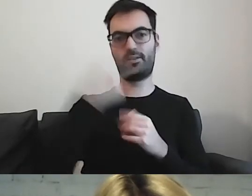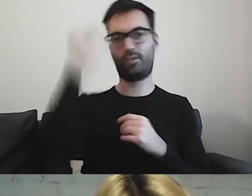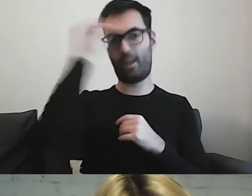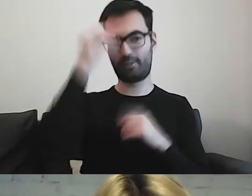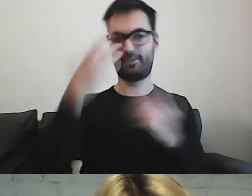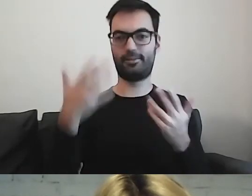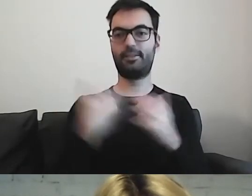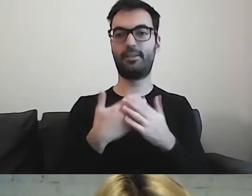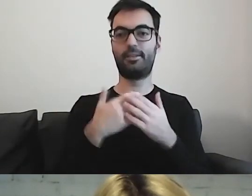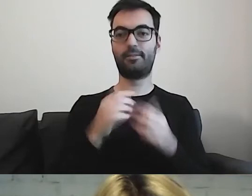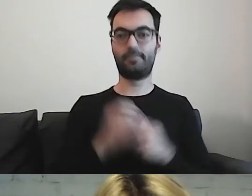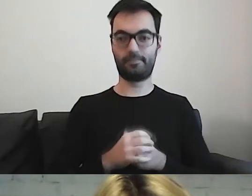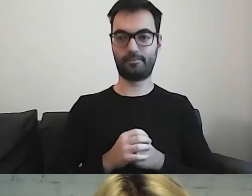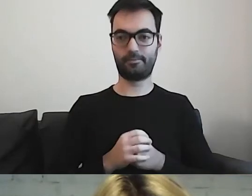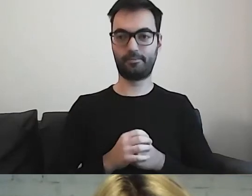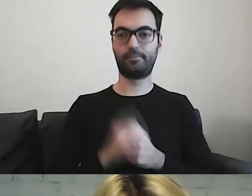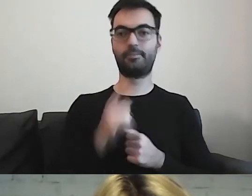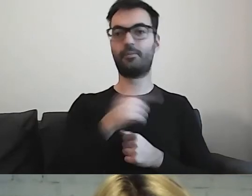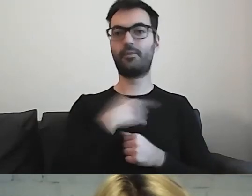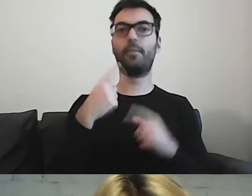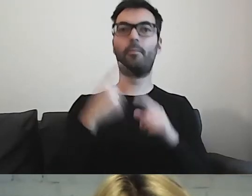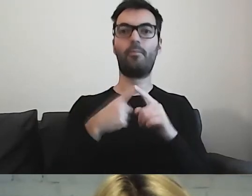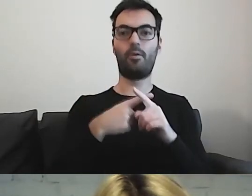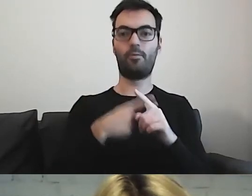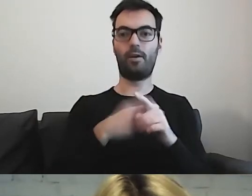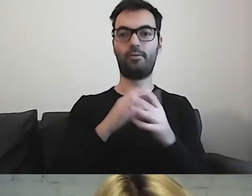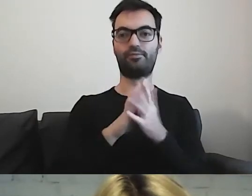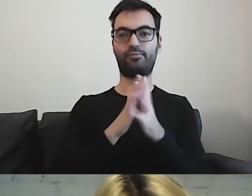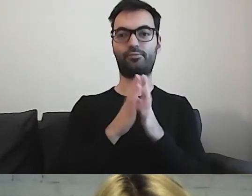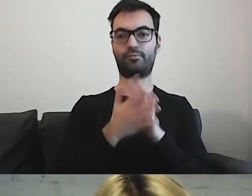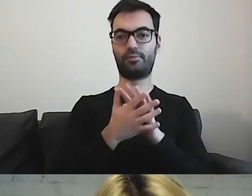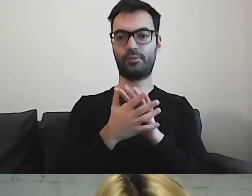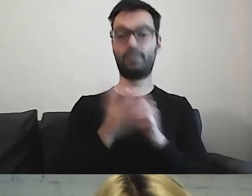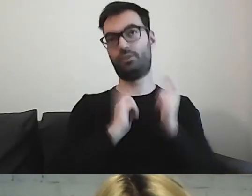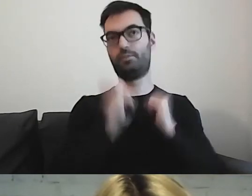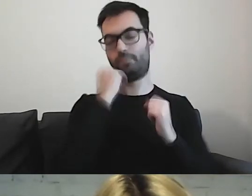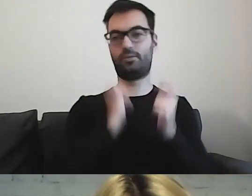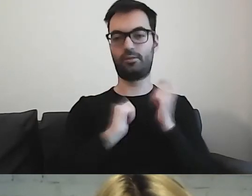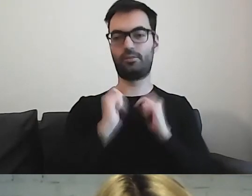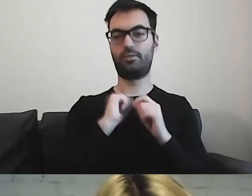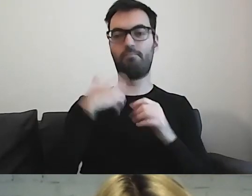Jesteśmy coraz bardziej krajem, w którym... Cieszymy się z tej wielokulturowości.